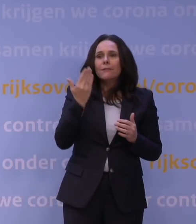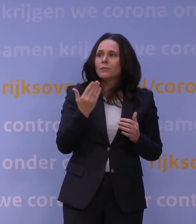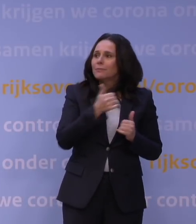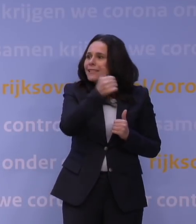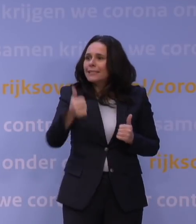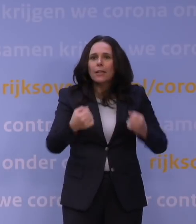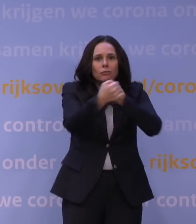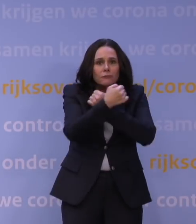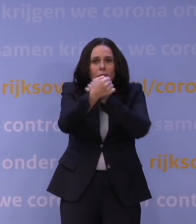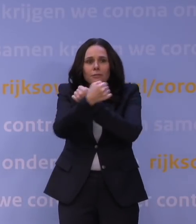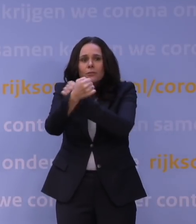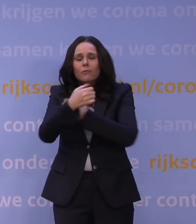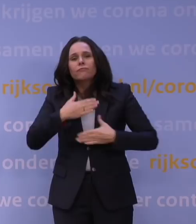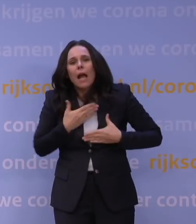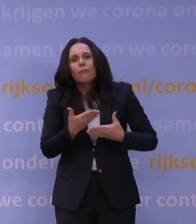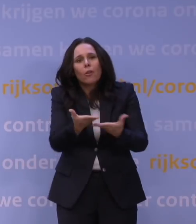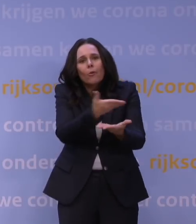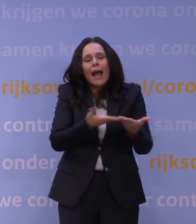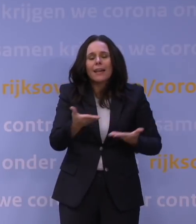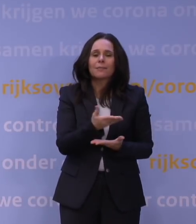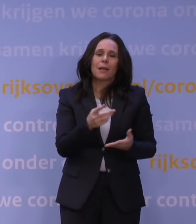We houden allemaal van elkaar. Maar dat zal toch echt ook die gemeente moeten doen